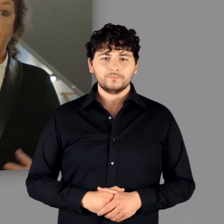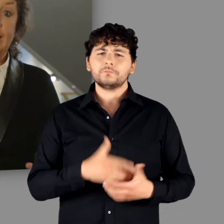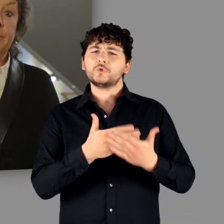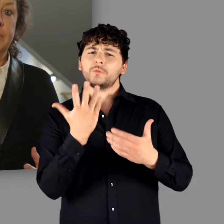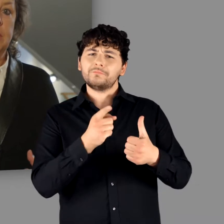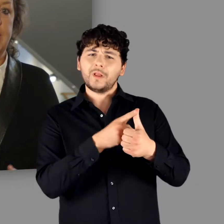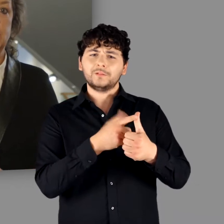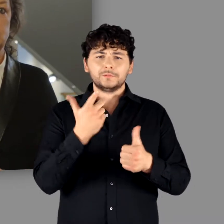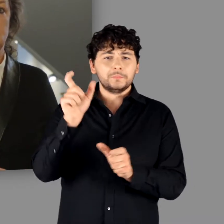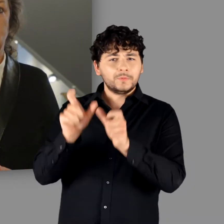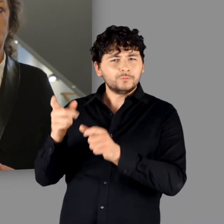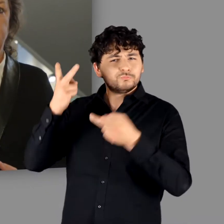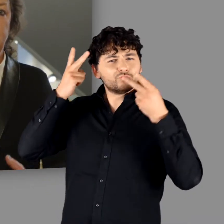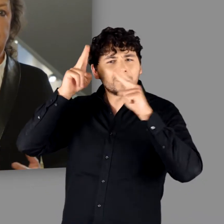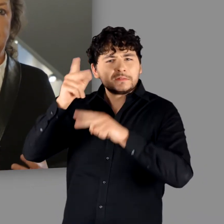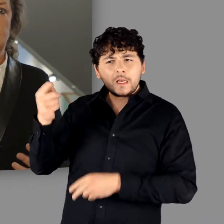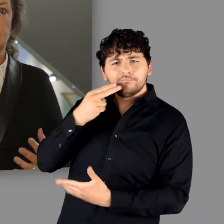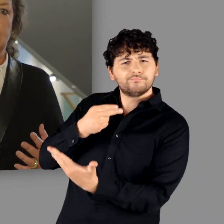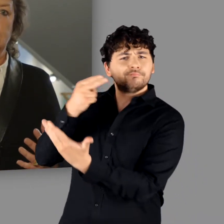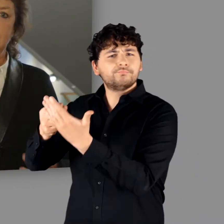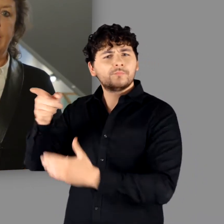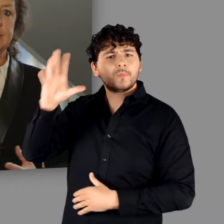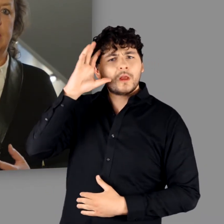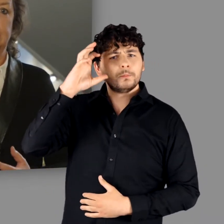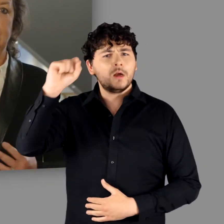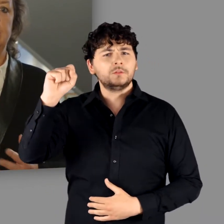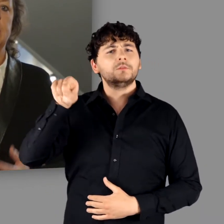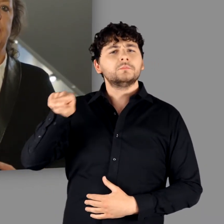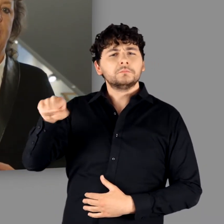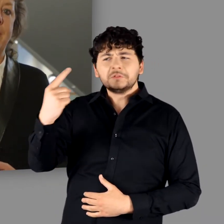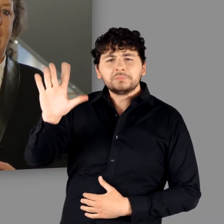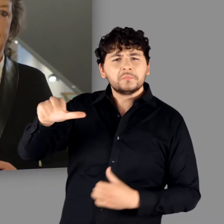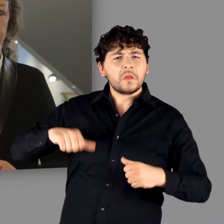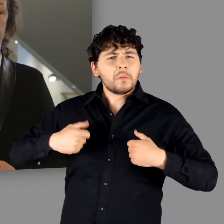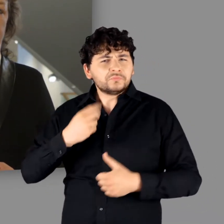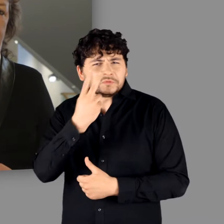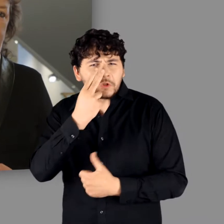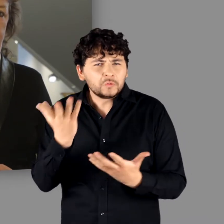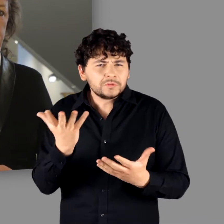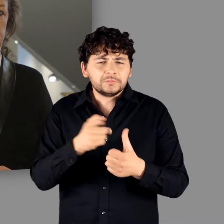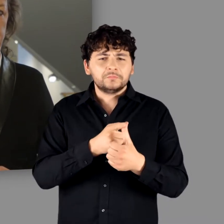Wie lebten die Menschen, für die Cäsar den Sammelbegriff „Germanen“ populär gemacht hatte?